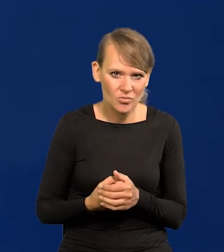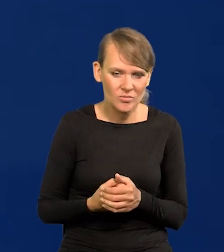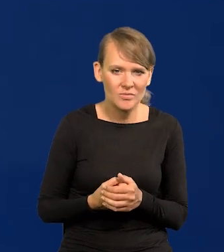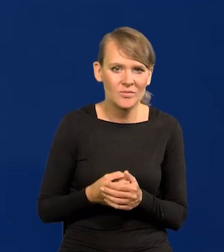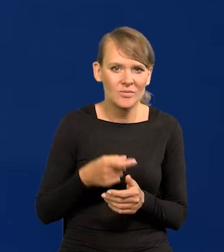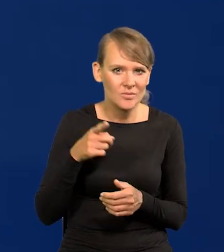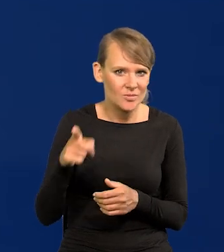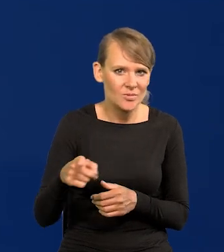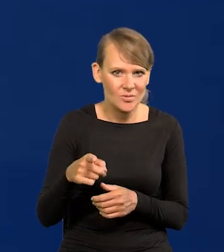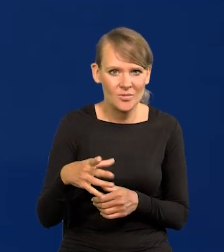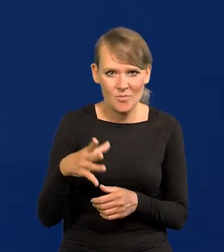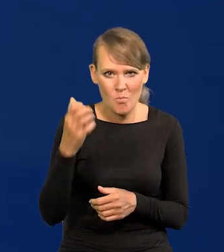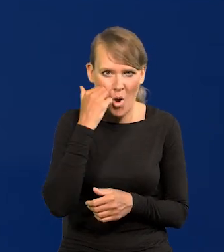to było długie ramię Moskwy.